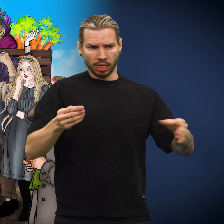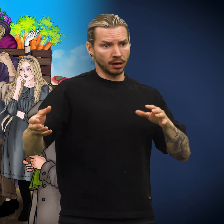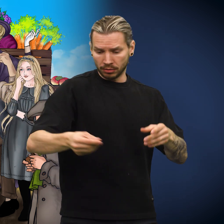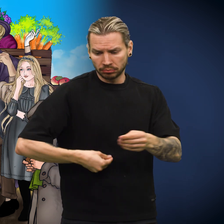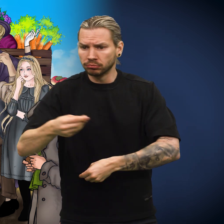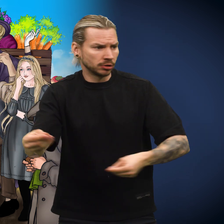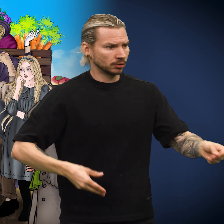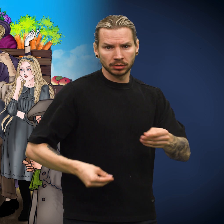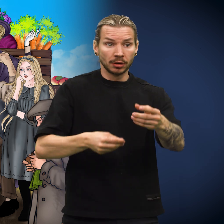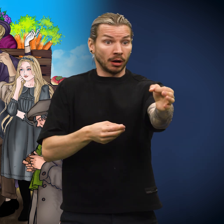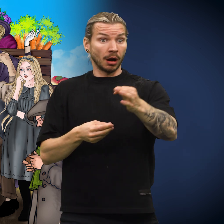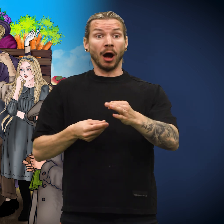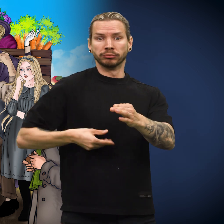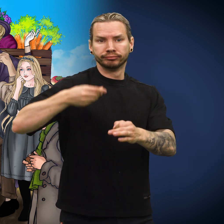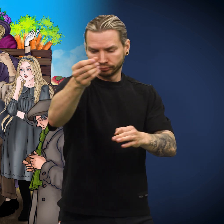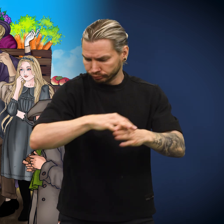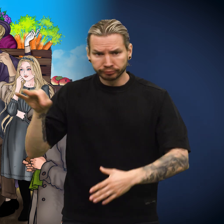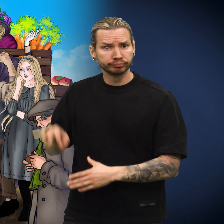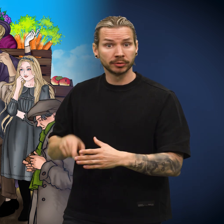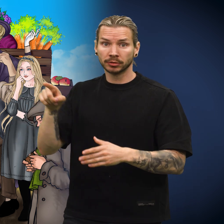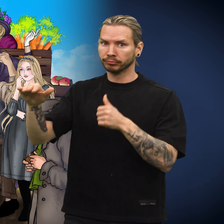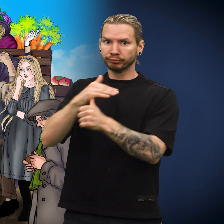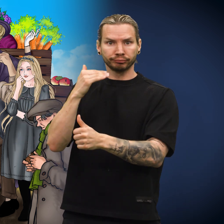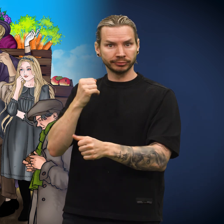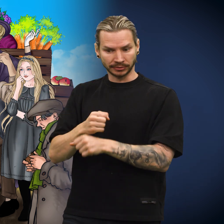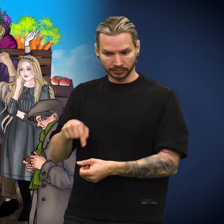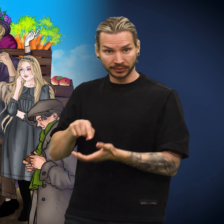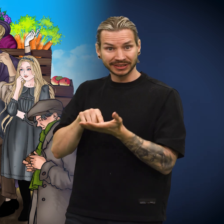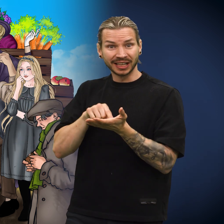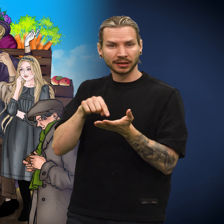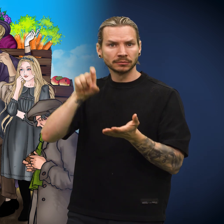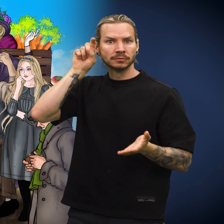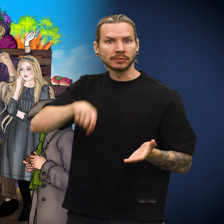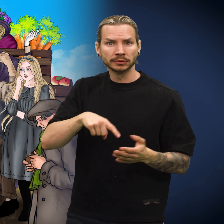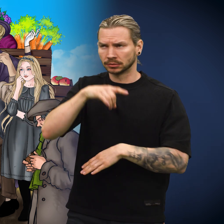Han tok imot skillingen uten å merke at den var falsk.